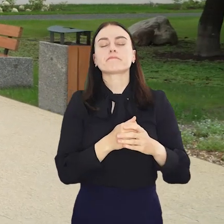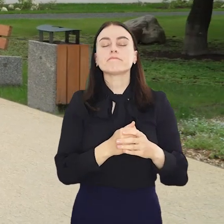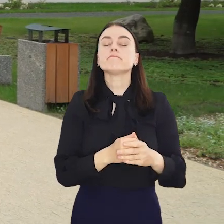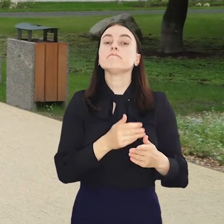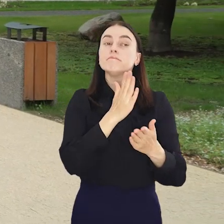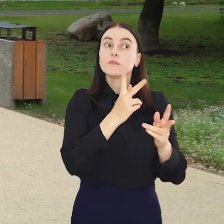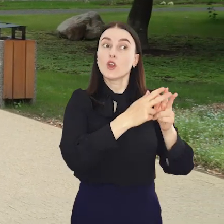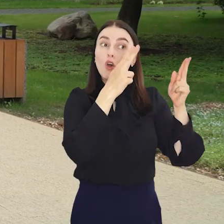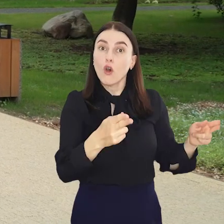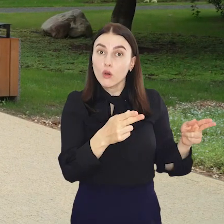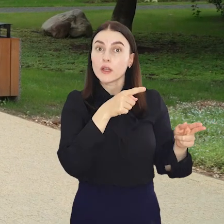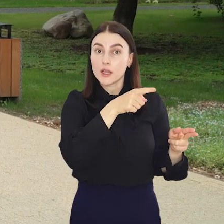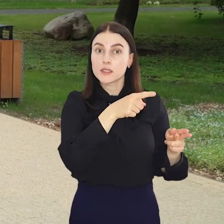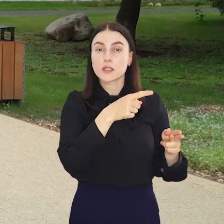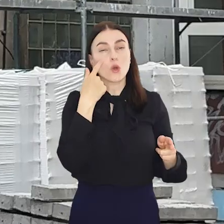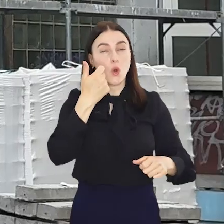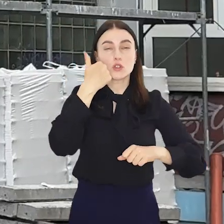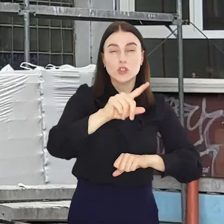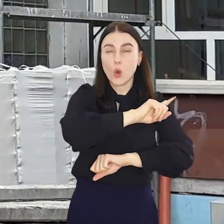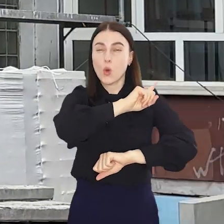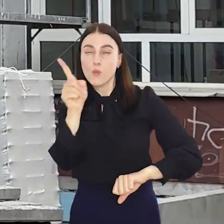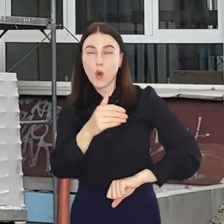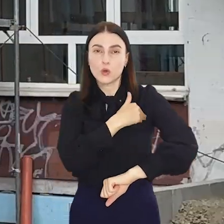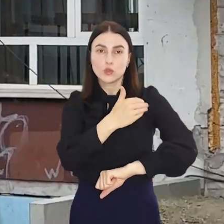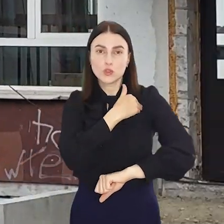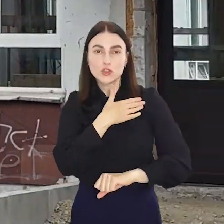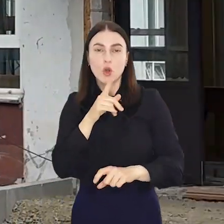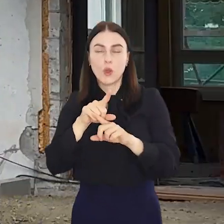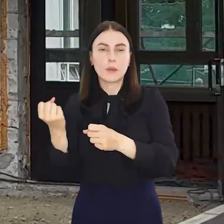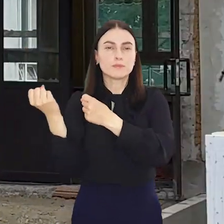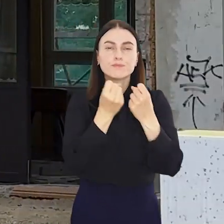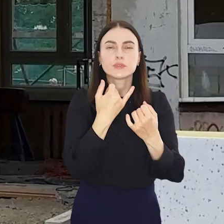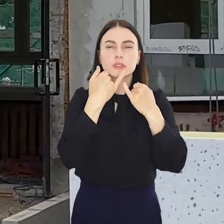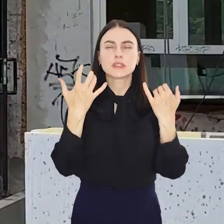Wręcz przeciwnie, do ponad setki placówek oświatowych wjechały ciężkie i lżejsze